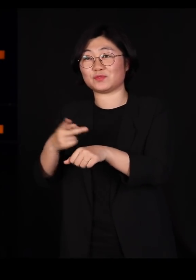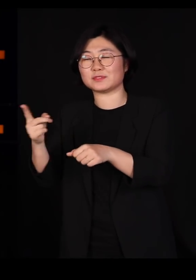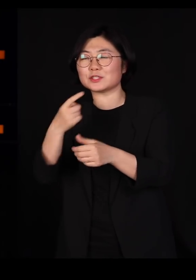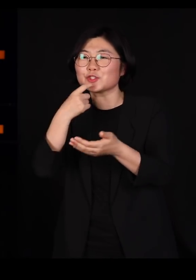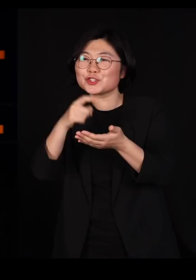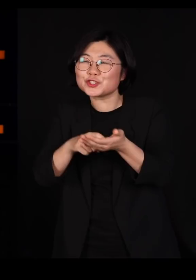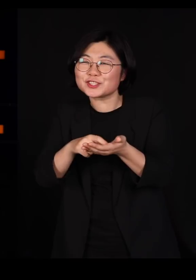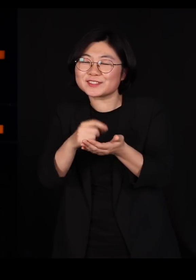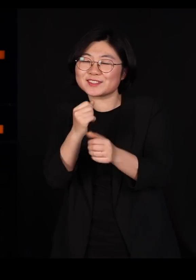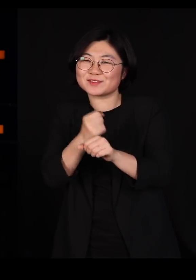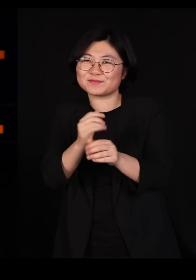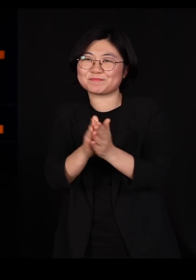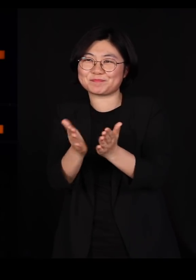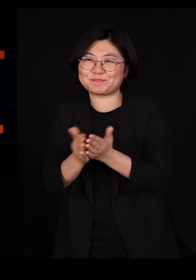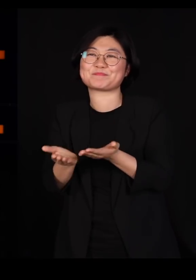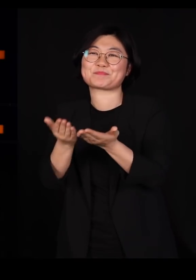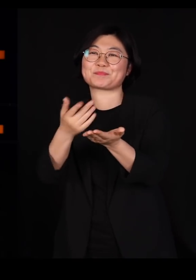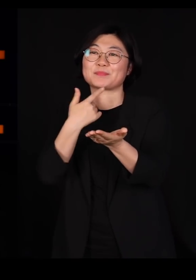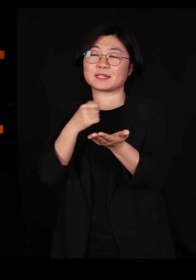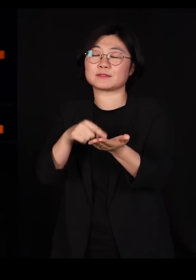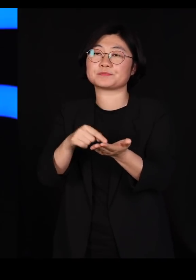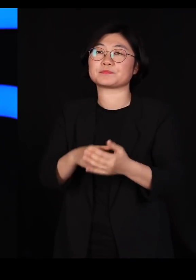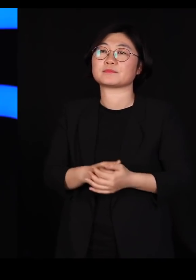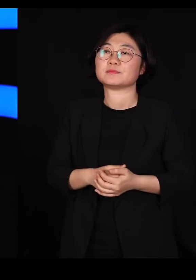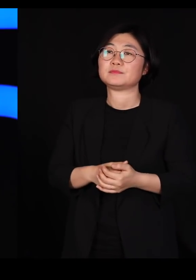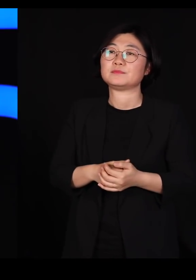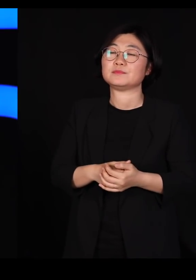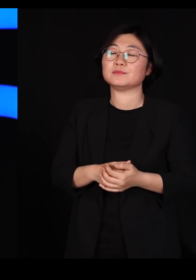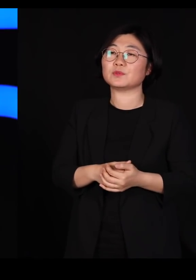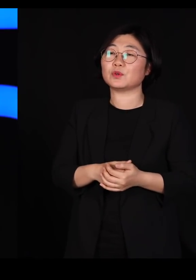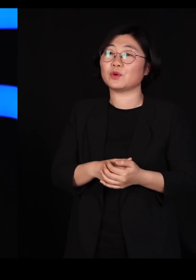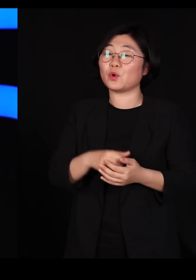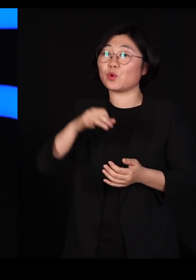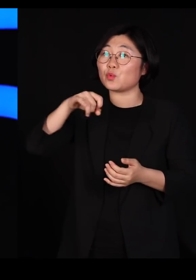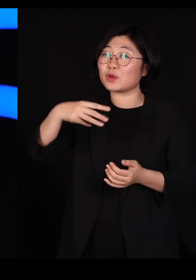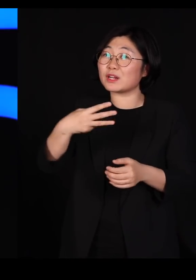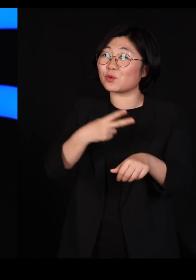그 윌리엄 해밀턴 교수님이 또 문학을 좋아하셨는데요